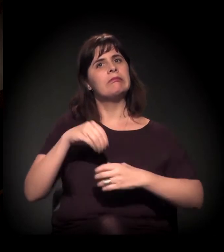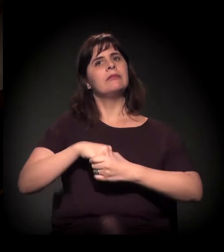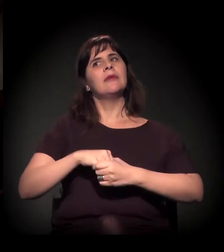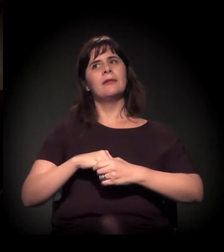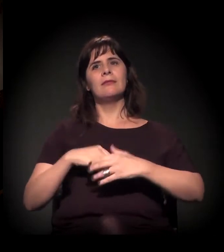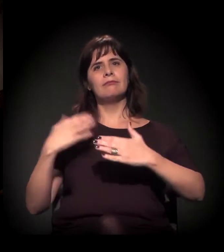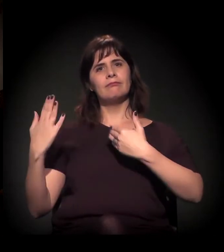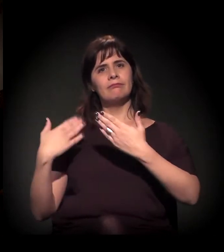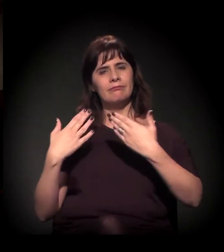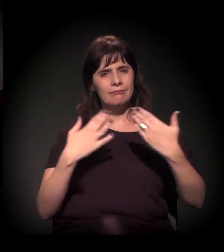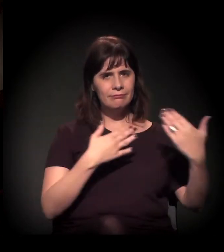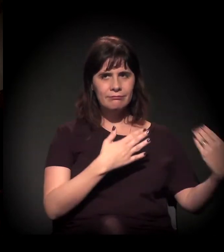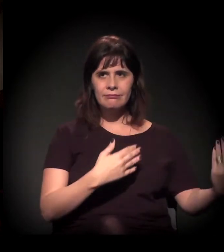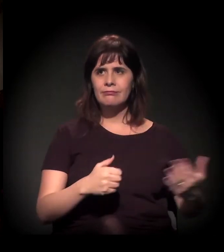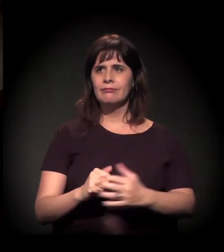Maria, queria lhe perguntar...